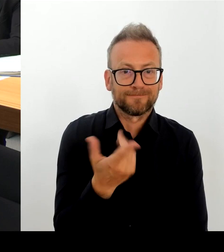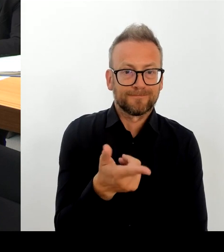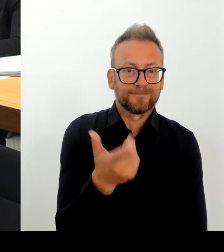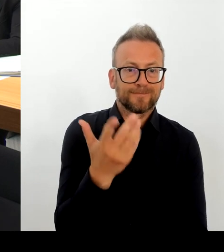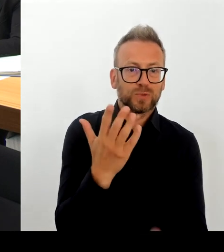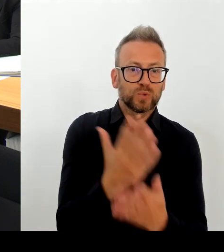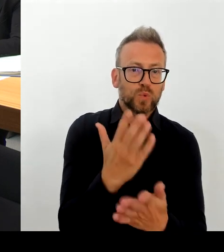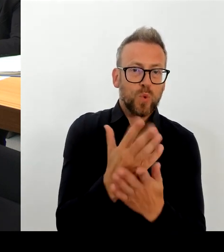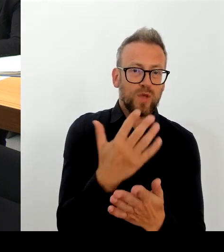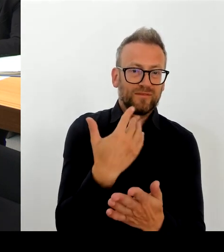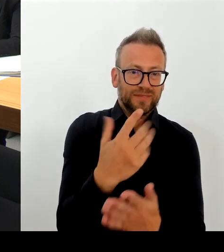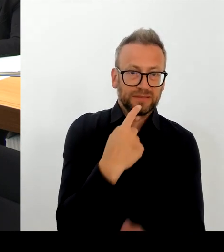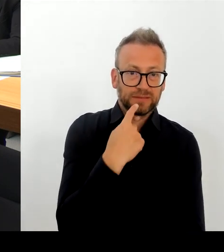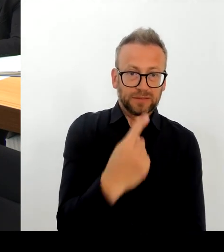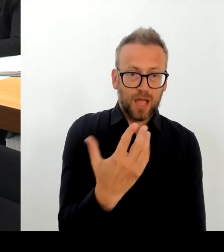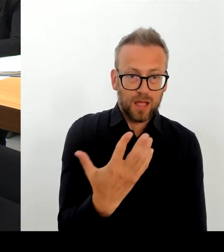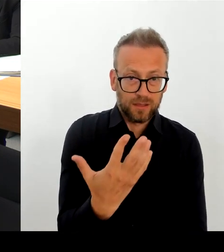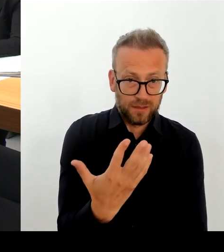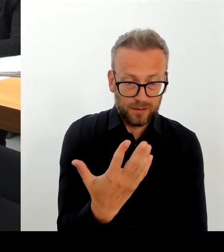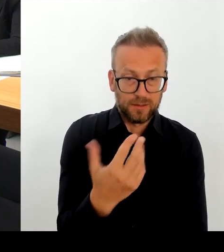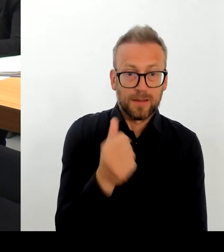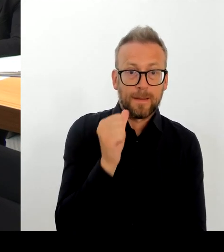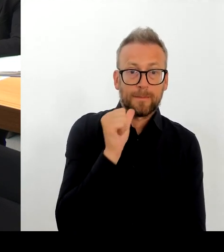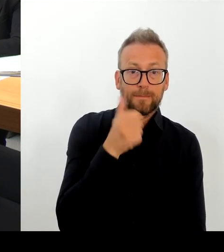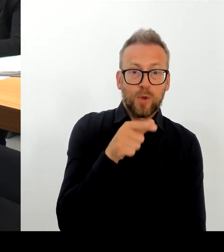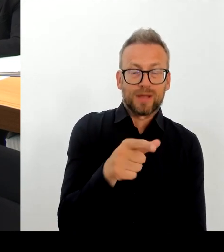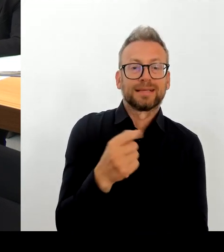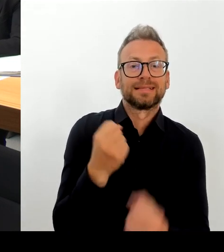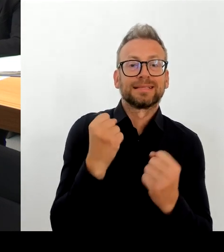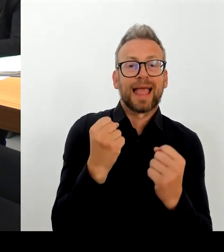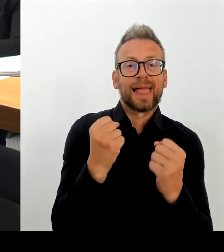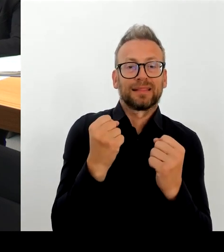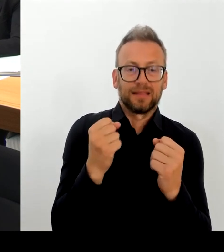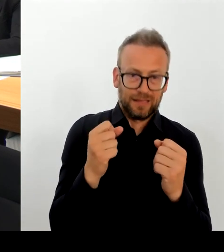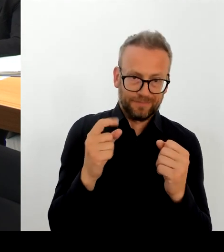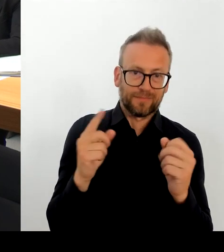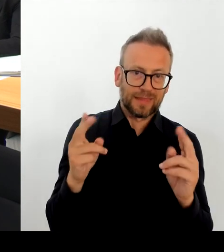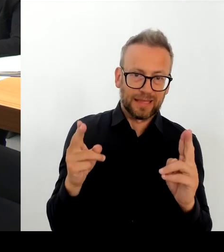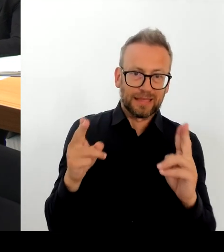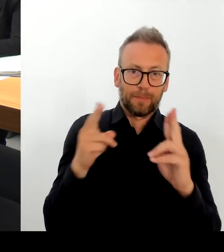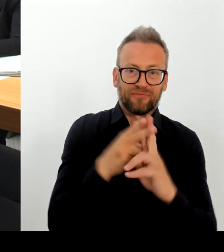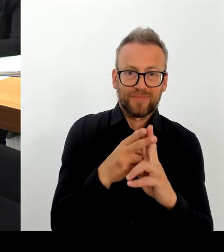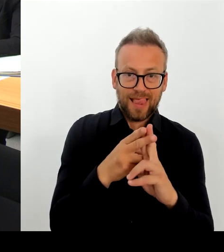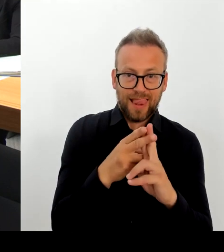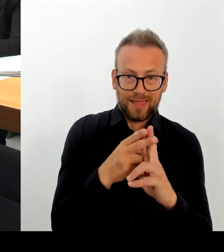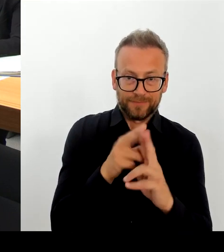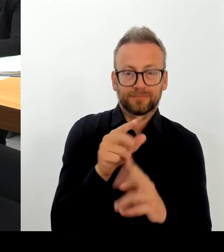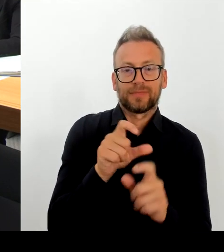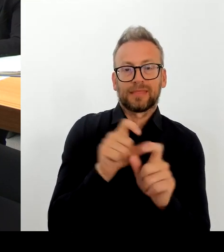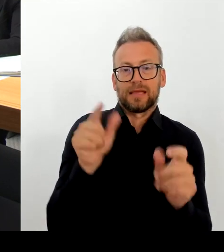sehr froh, dass der regierende Bürgermeister und ich gemeinsam morgen mit den zuständigen Senatsverwaltungen